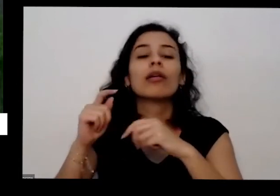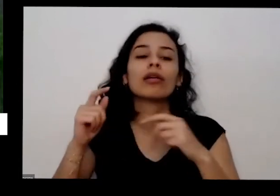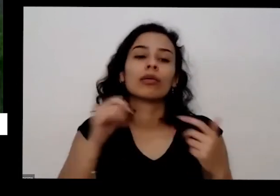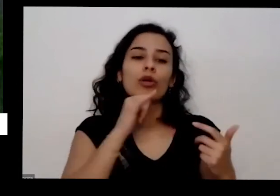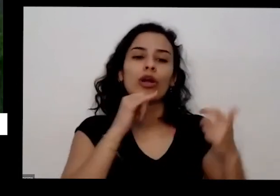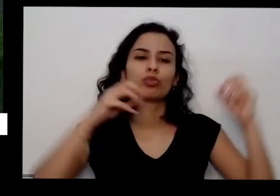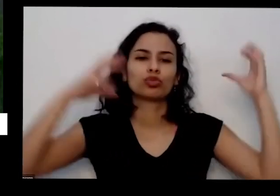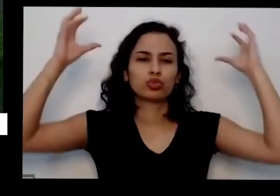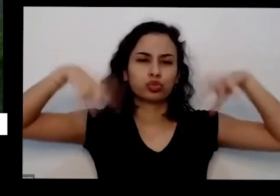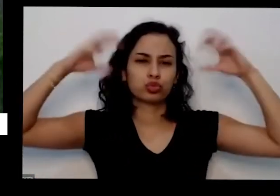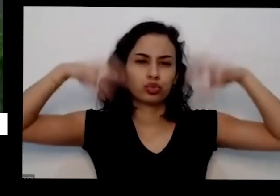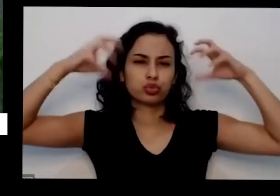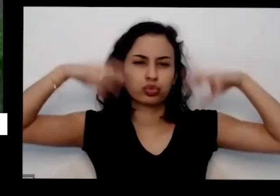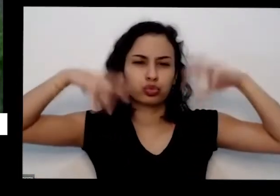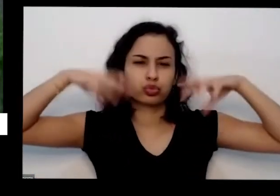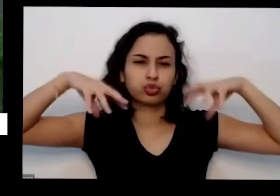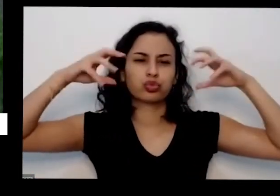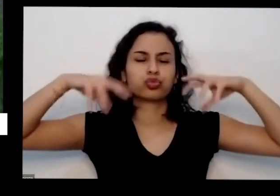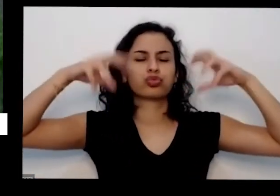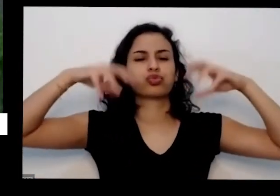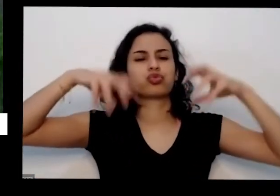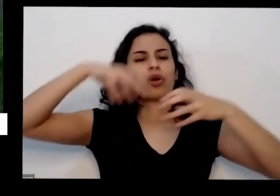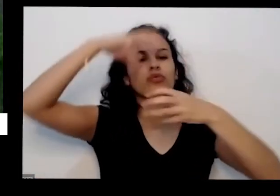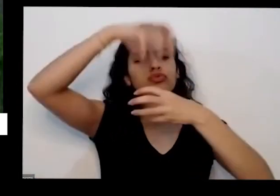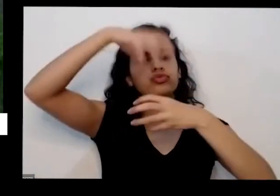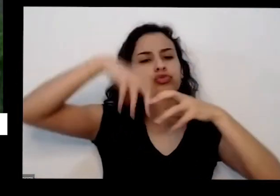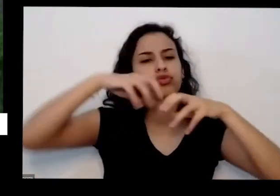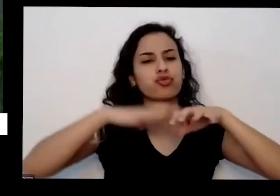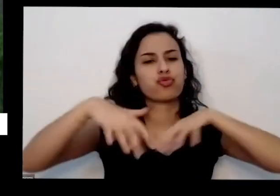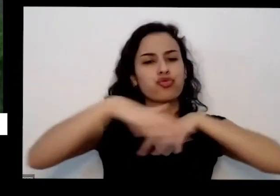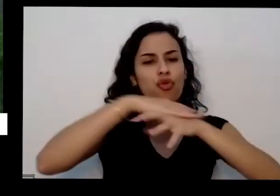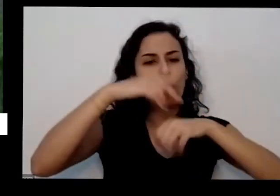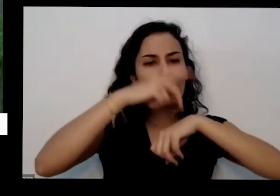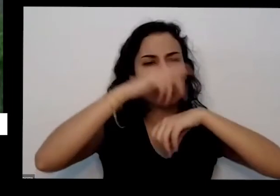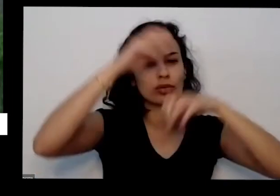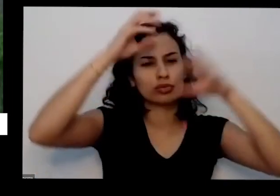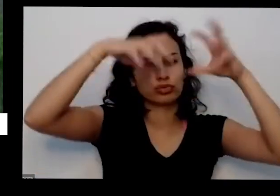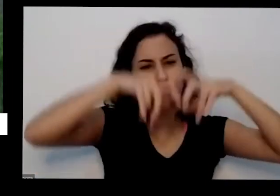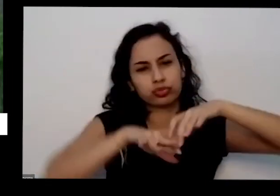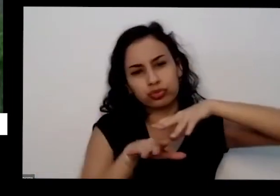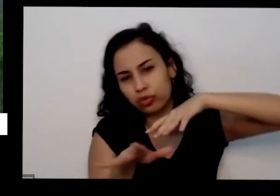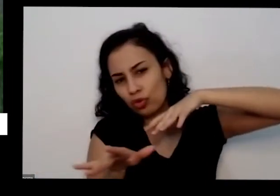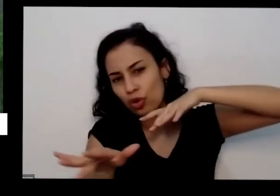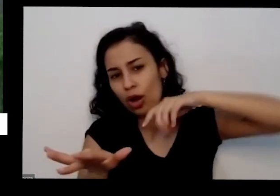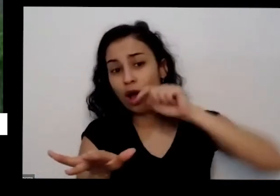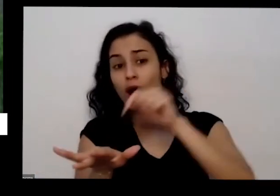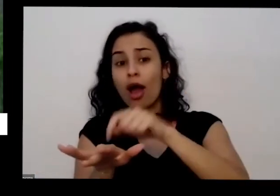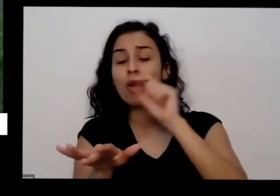escorre um povinho só embaixo dela sim ficou repouse na calçada aqui na Via pode roxa pode